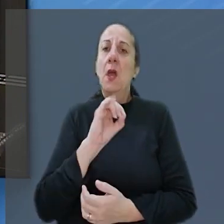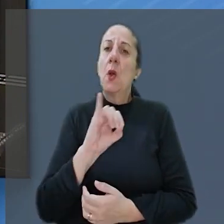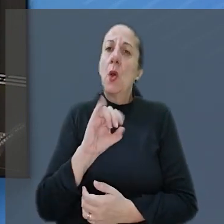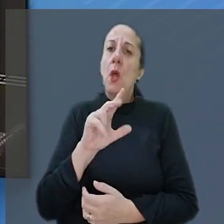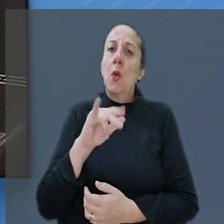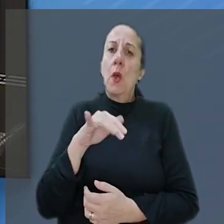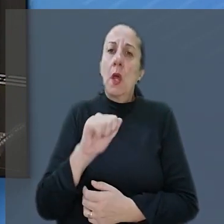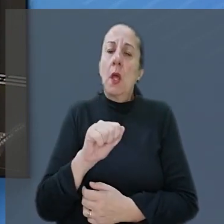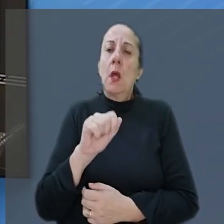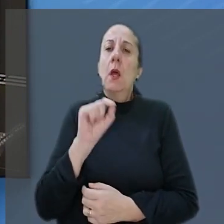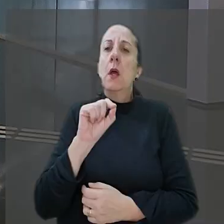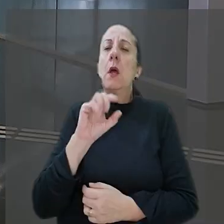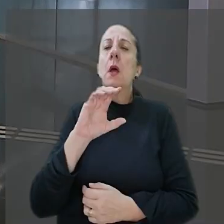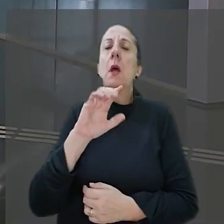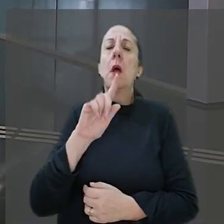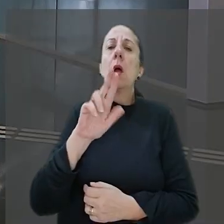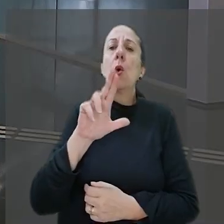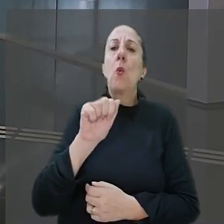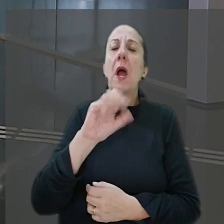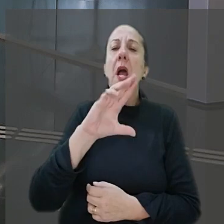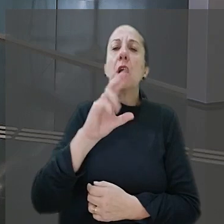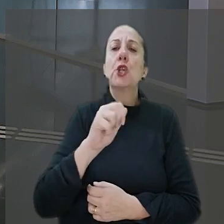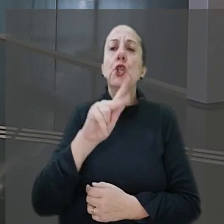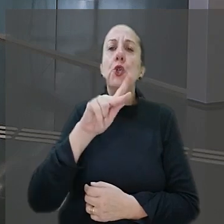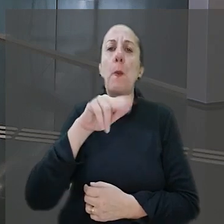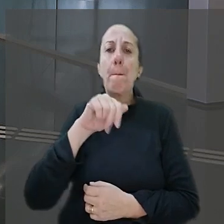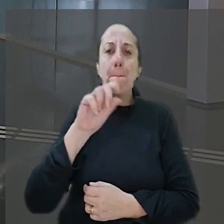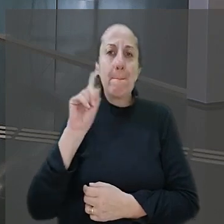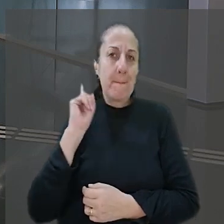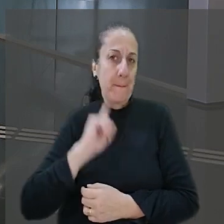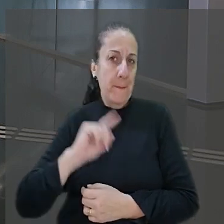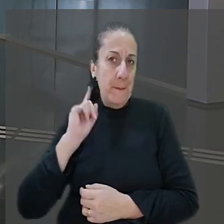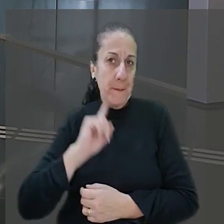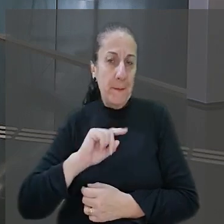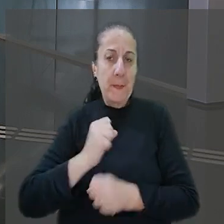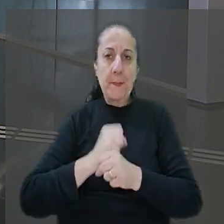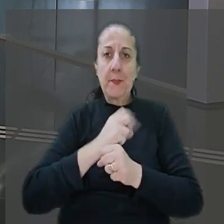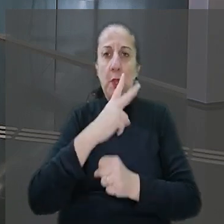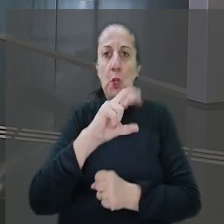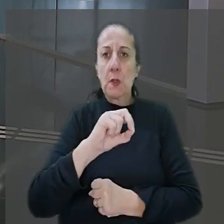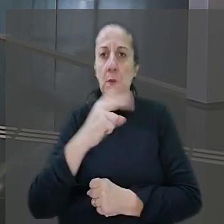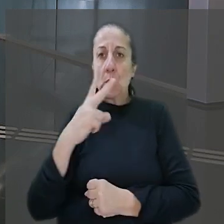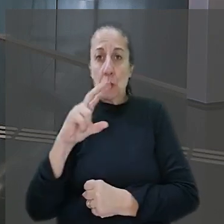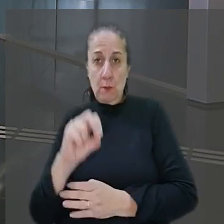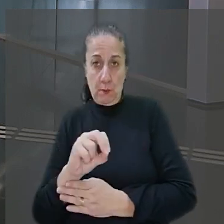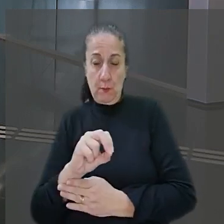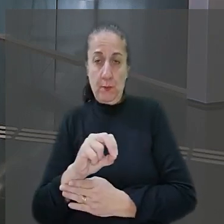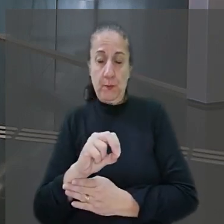O caso ocorreu em Guaxupé interior de Minas Gerais em 2020. Conforme o processo, o bancário